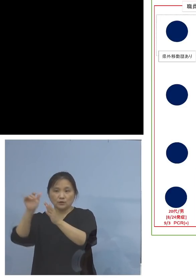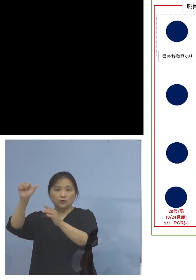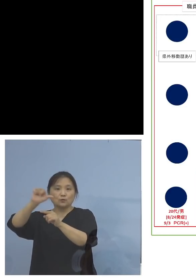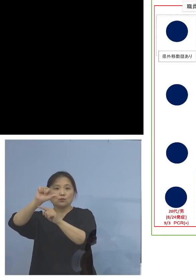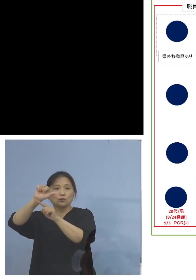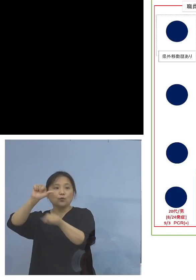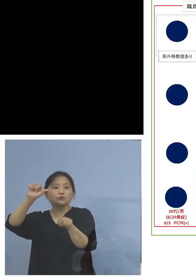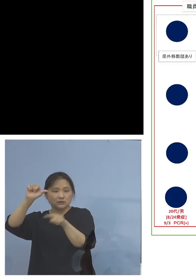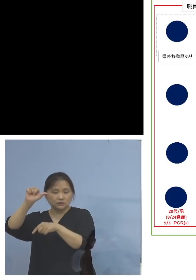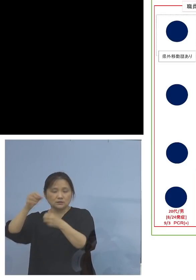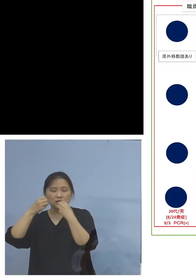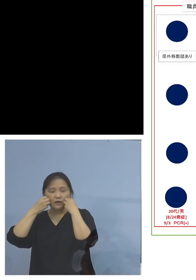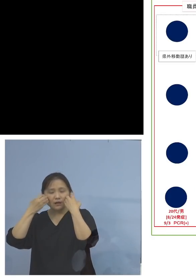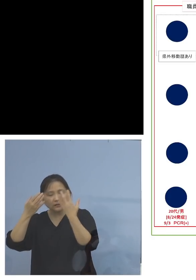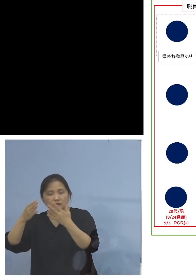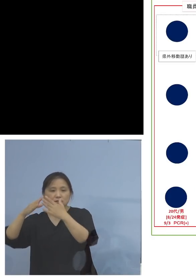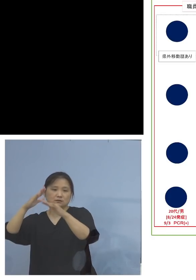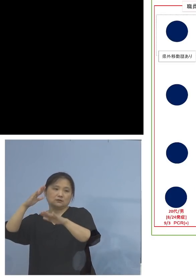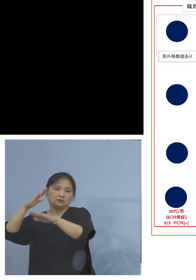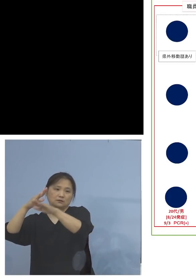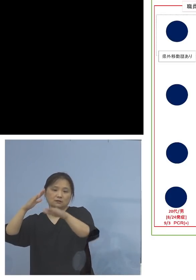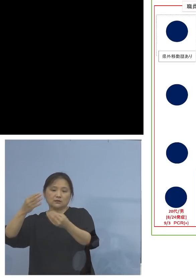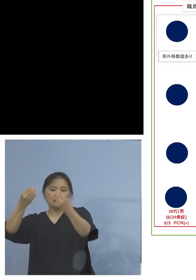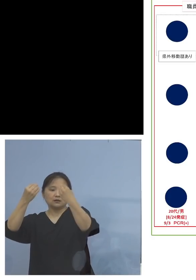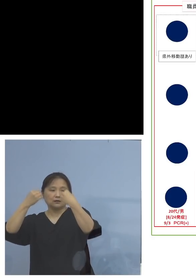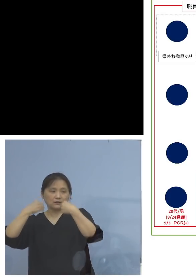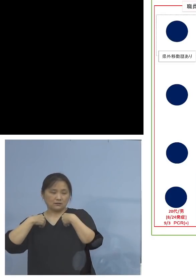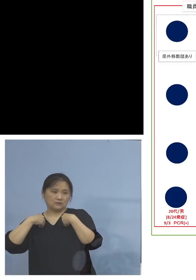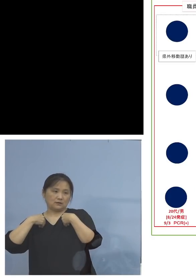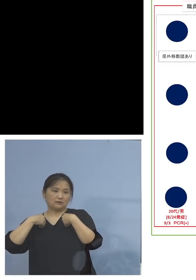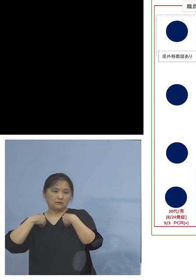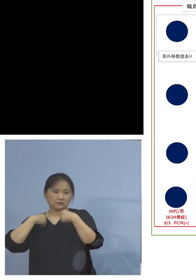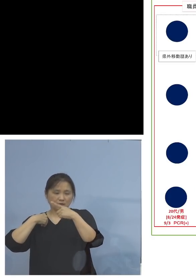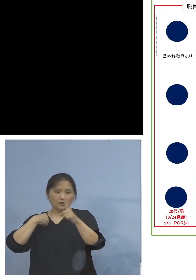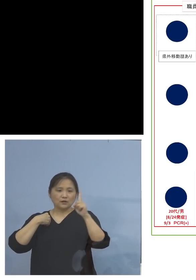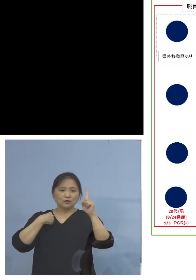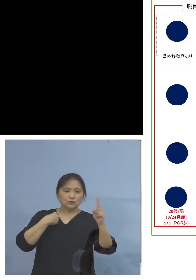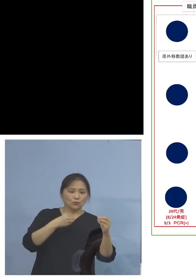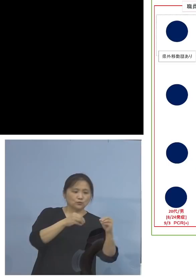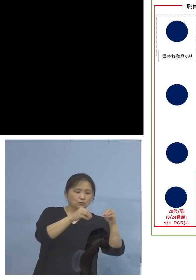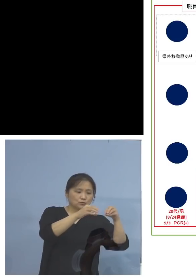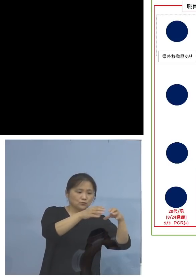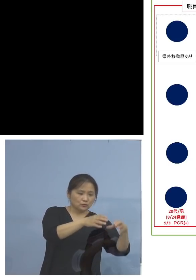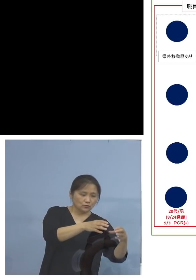新たに家庭内感染、如何に こうした一つの場から家庭内に